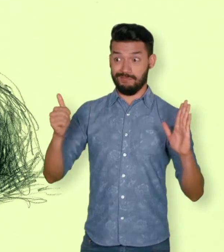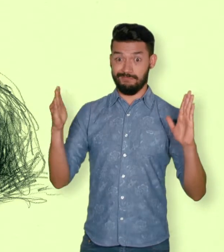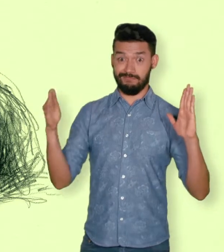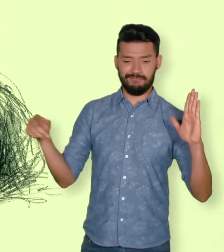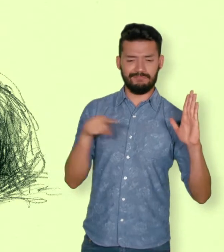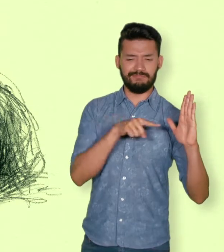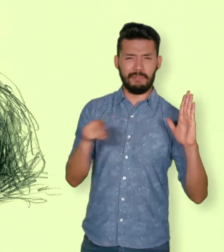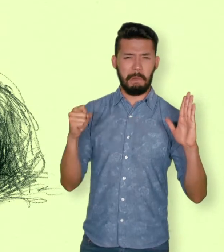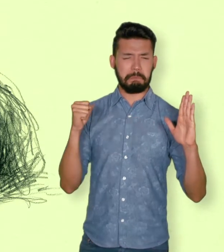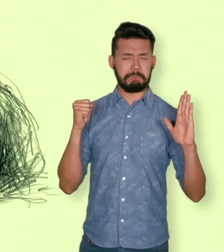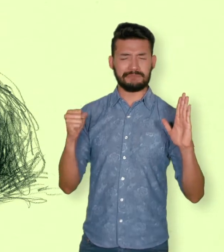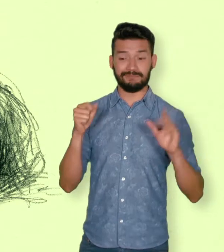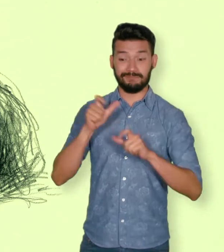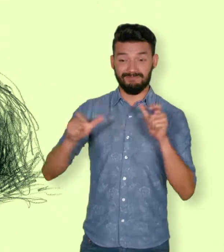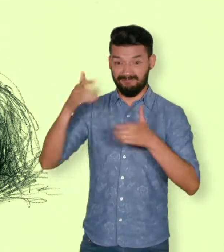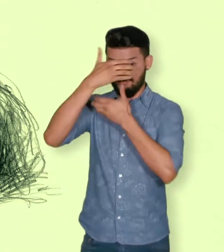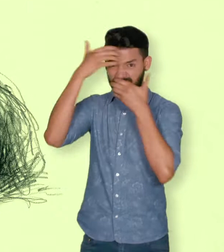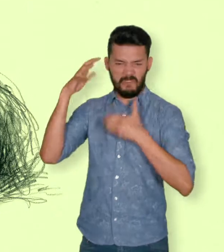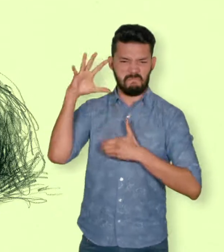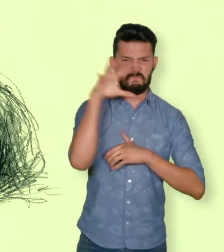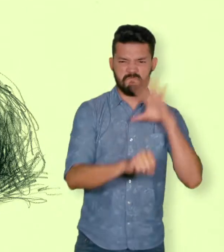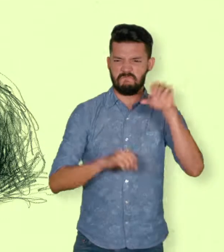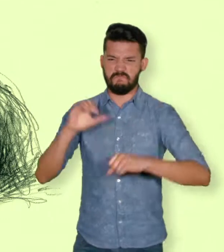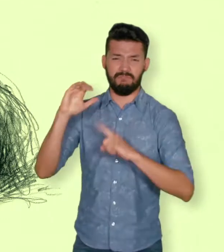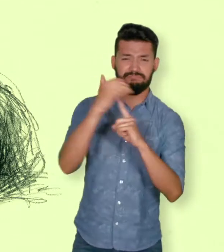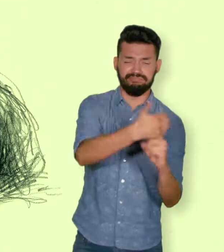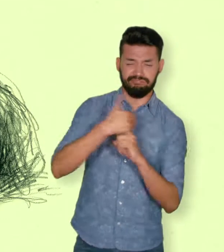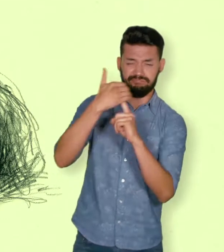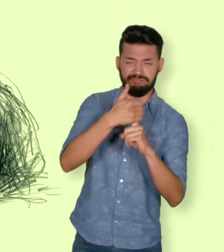Se tienen datos de 27.023 secuestros asociados